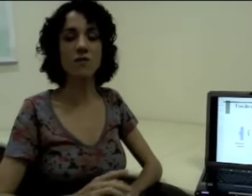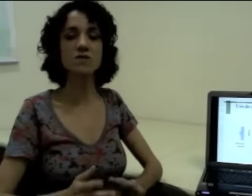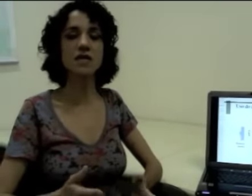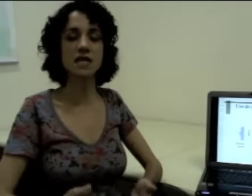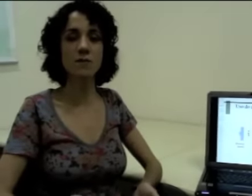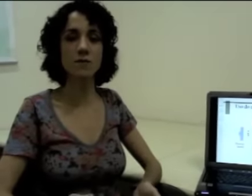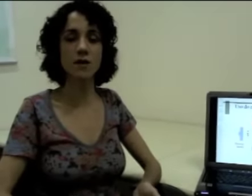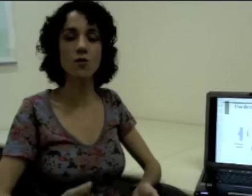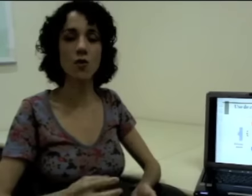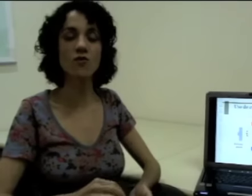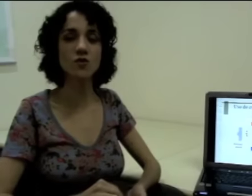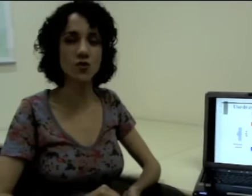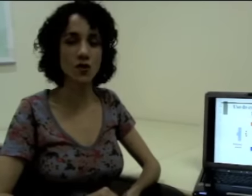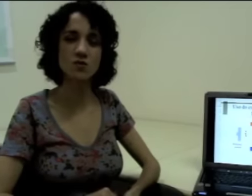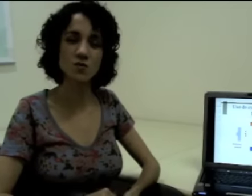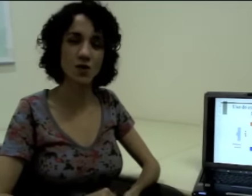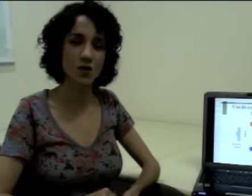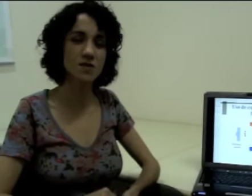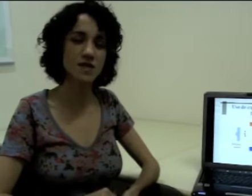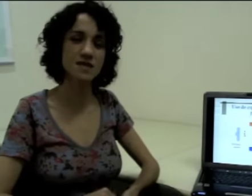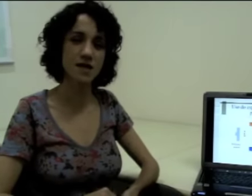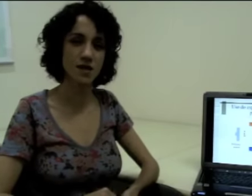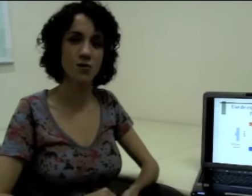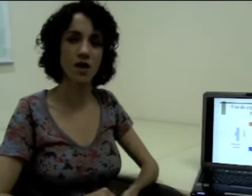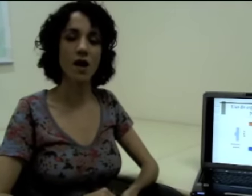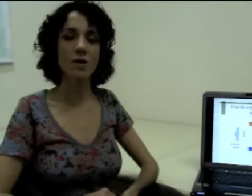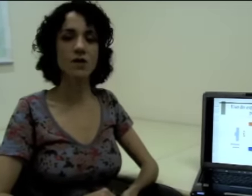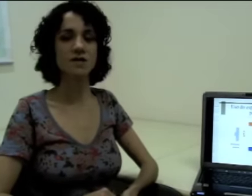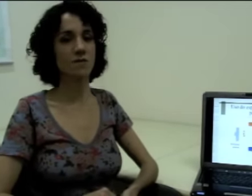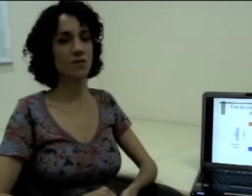Então vamos entender primeiro como funcionam os pronomes nessa língua. Por exemplo: